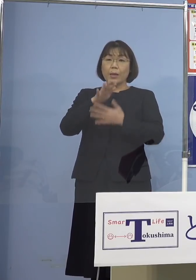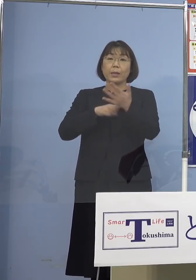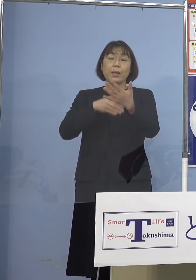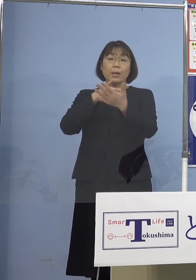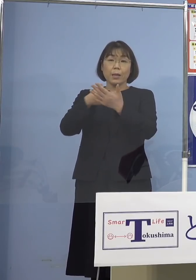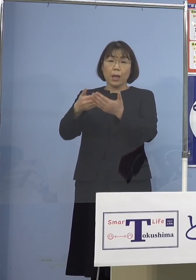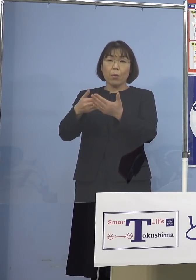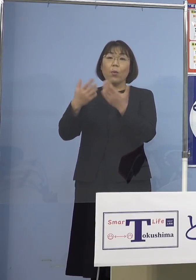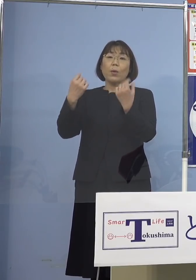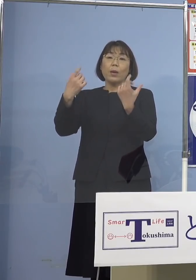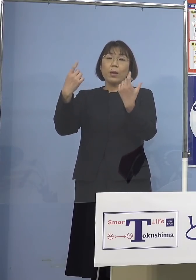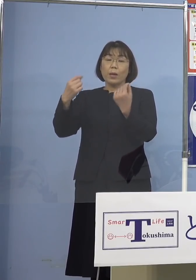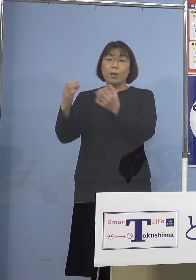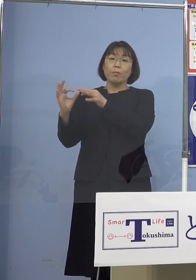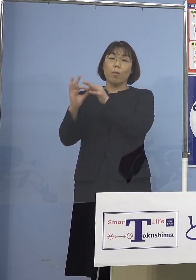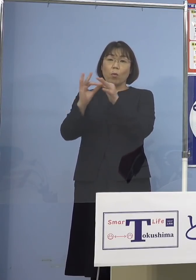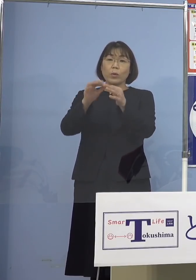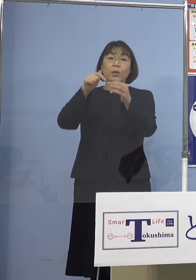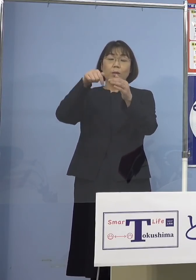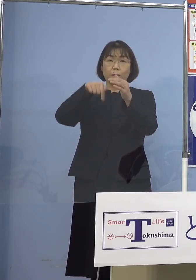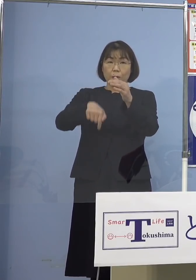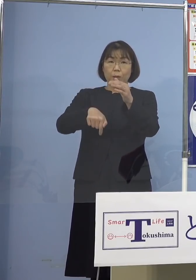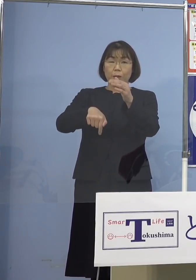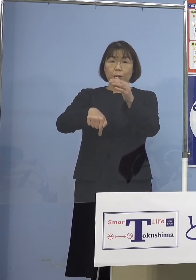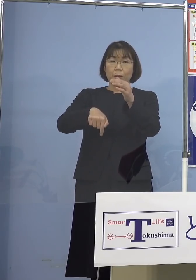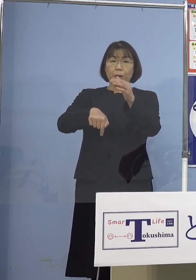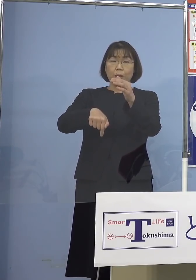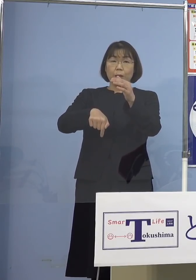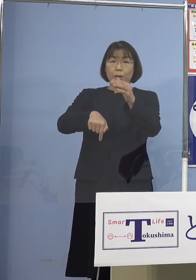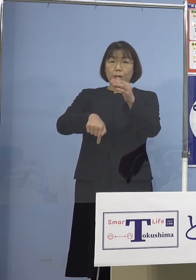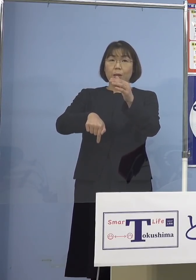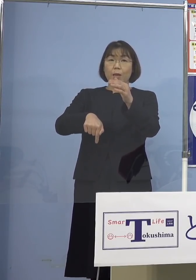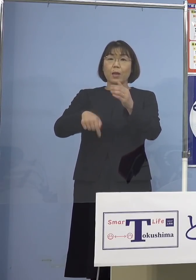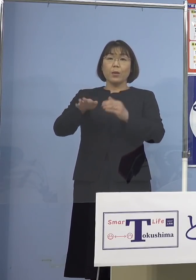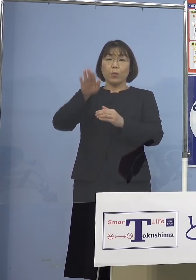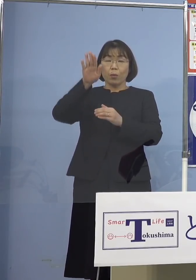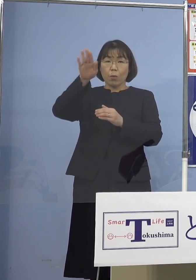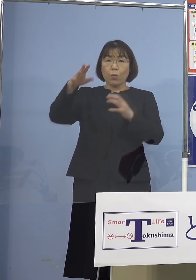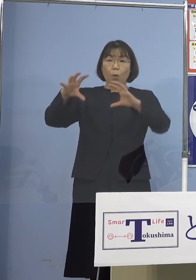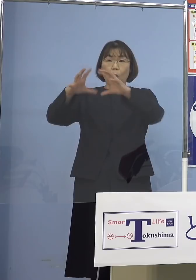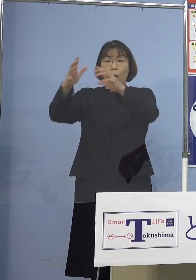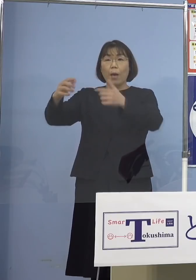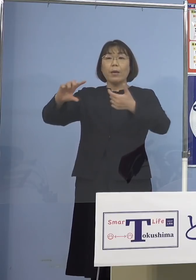しっかりとお伝えする中で やはり今後、世界と違う行動を